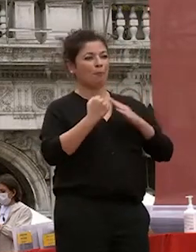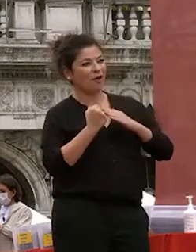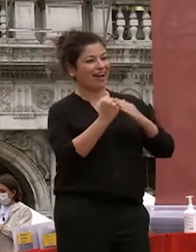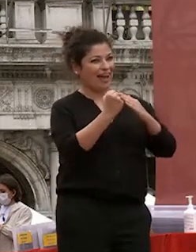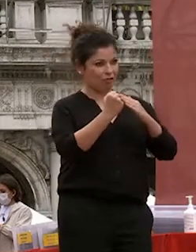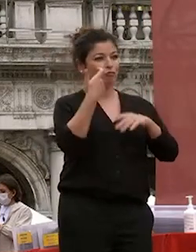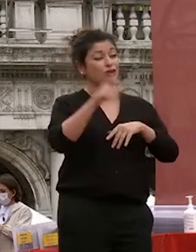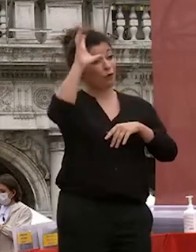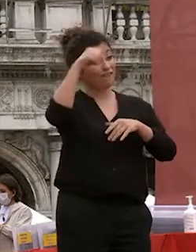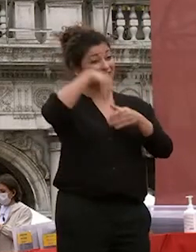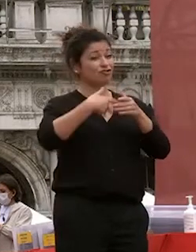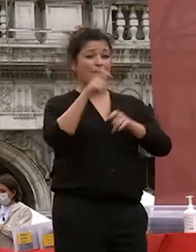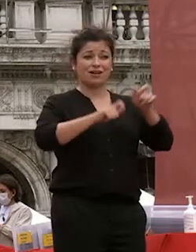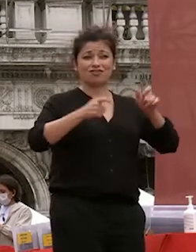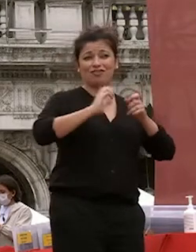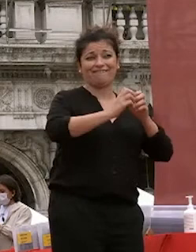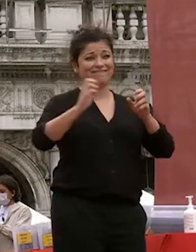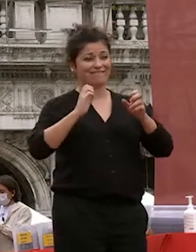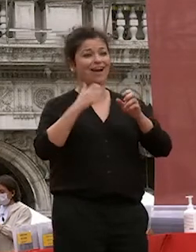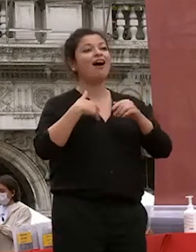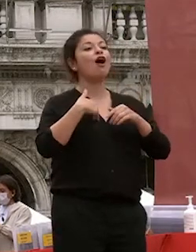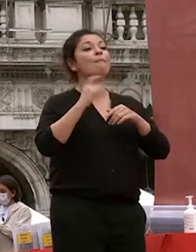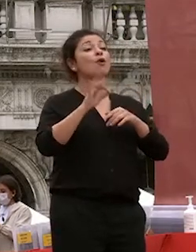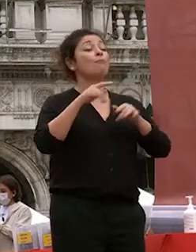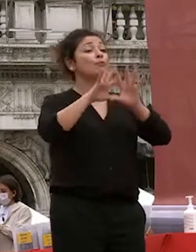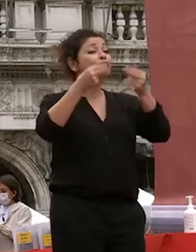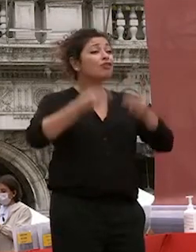tante persone avete avuto 1.300 persone che hanno lavorato per noi in questi